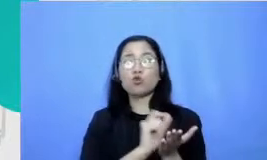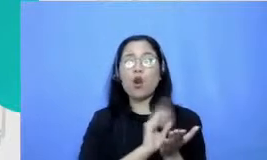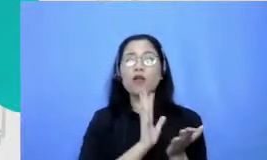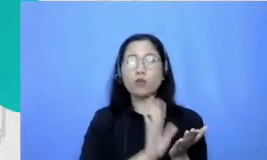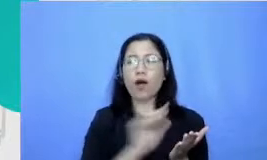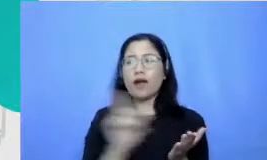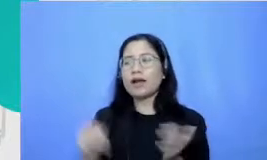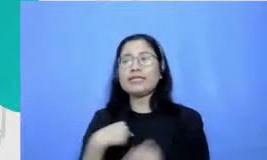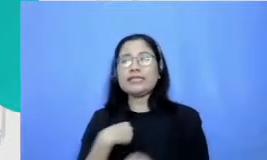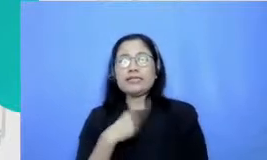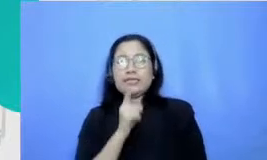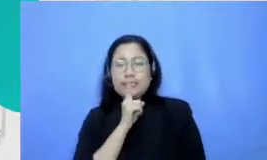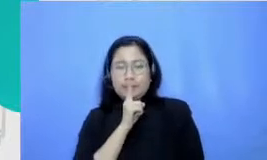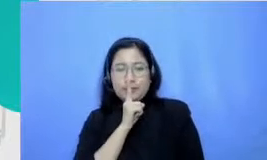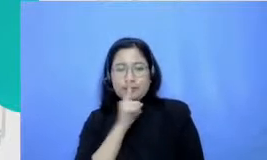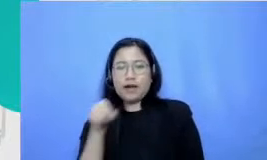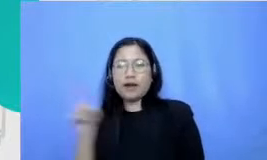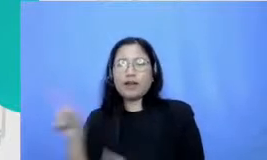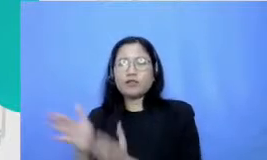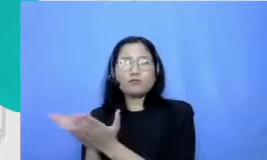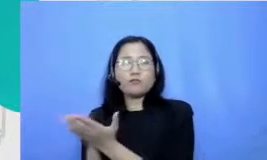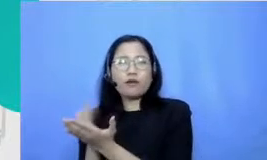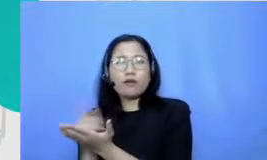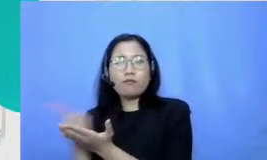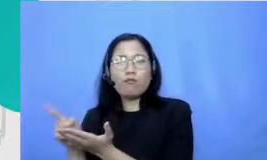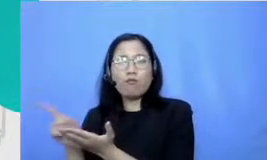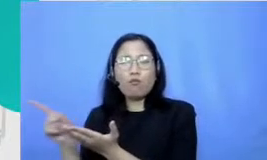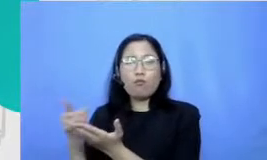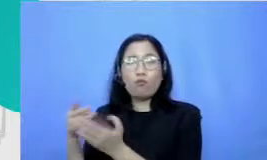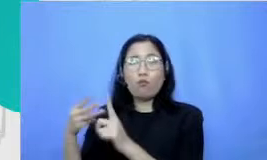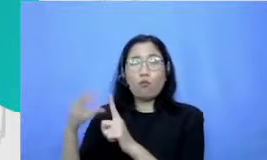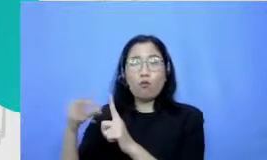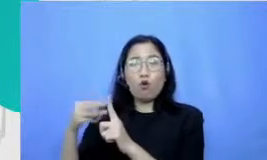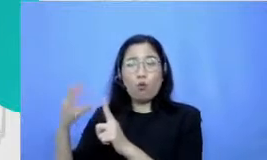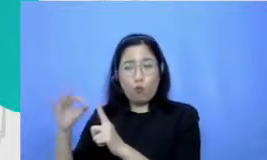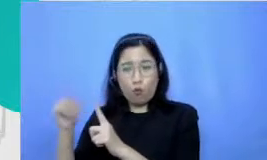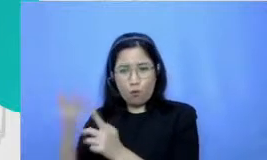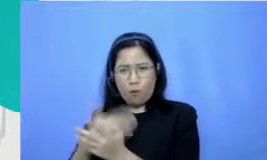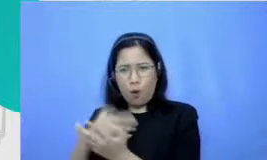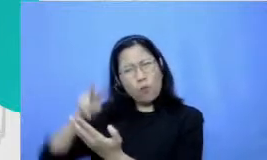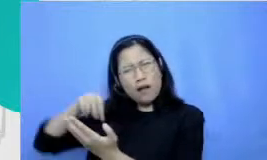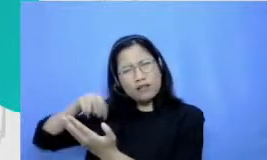karena enggak sabar di tiap majalah kau datang Pengen baca cerita Nirmala nyalahkeun ada cerita